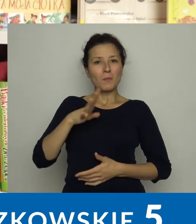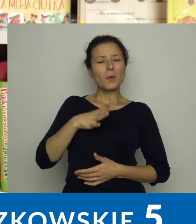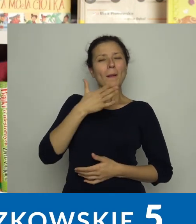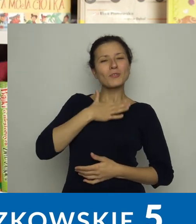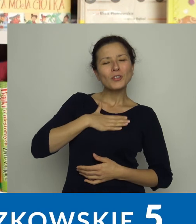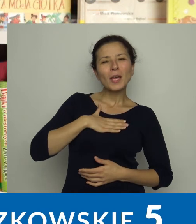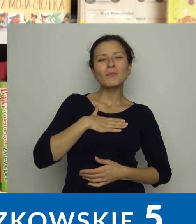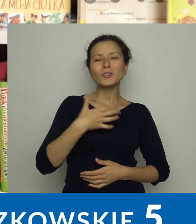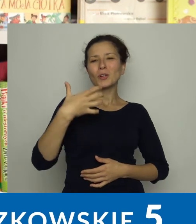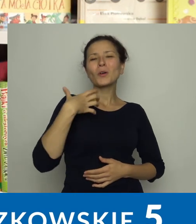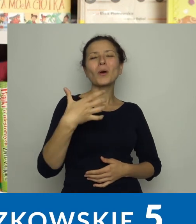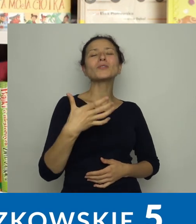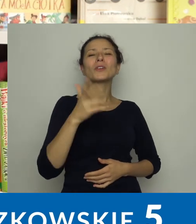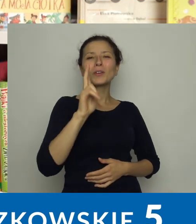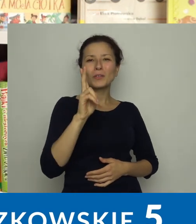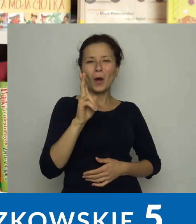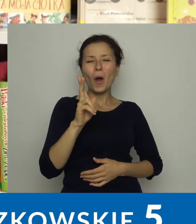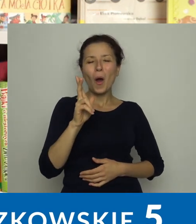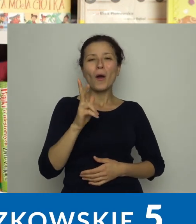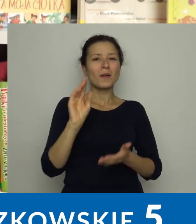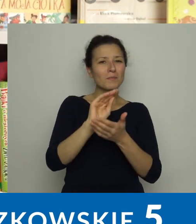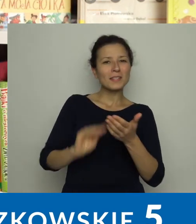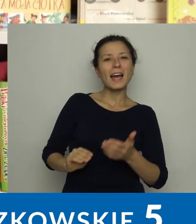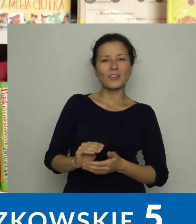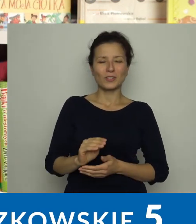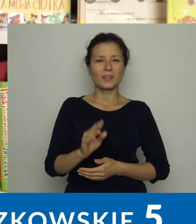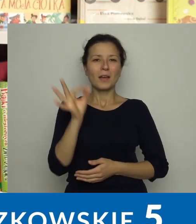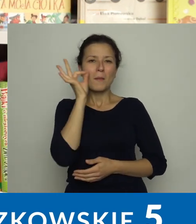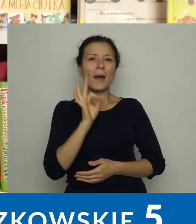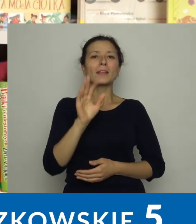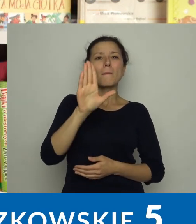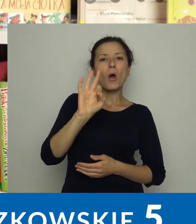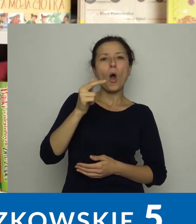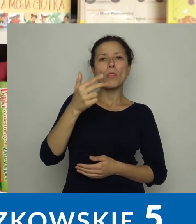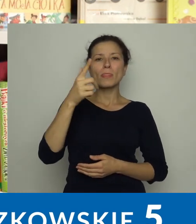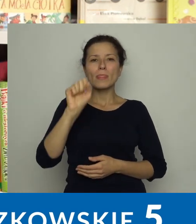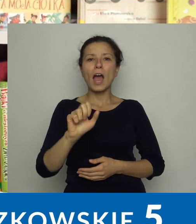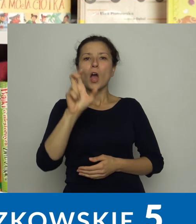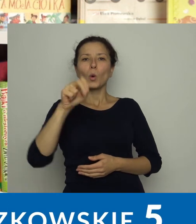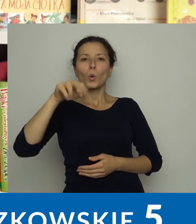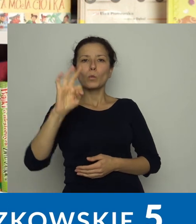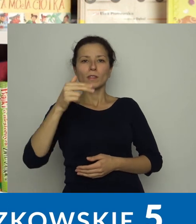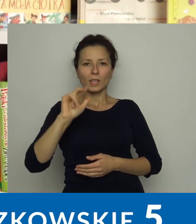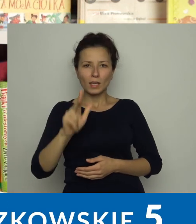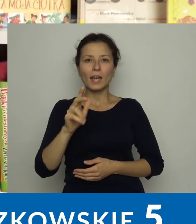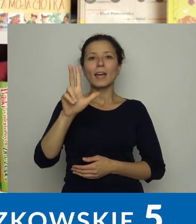Mieliśmy przyjemność gościć m.in. Katarzynę Bondę, Sylwię Hutnik,